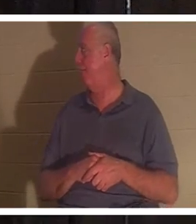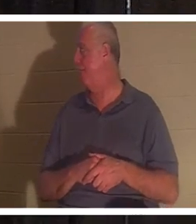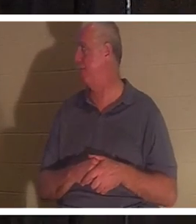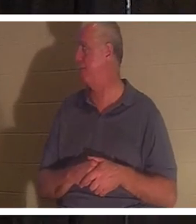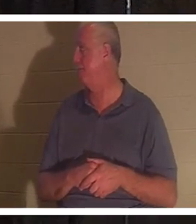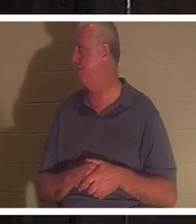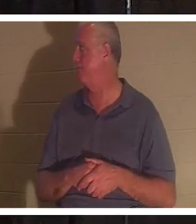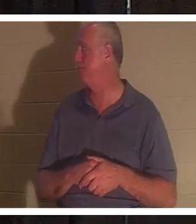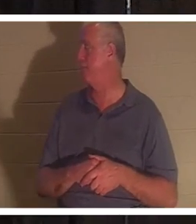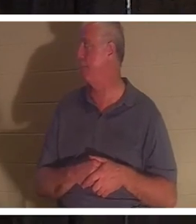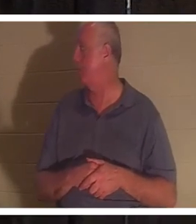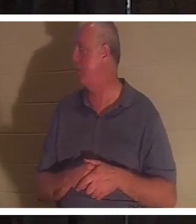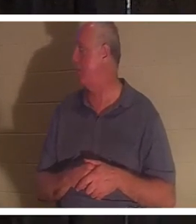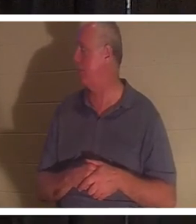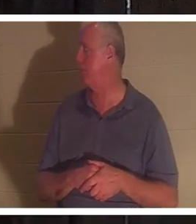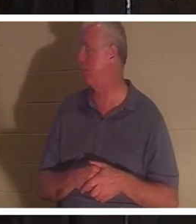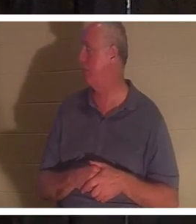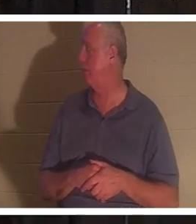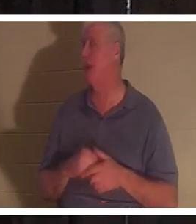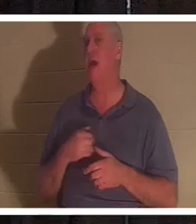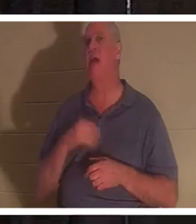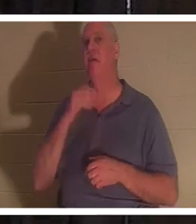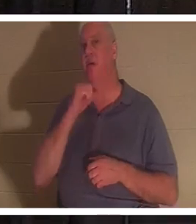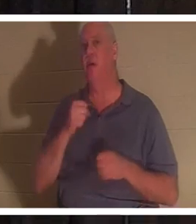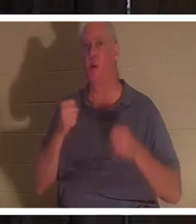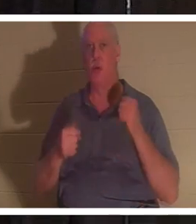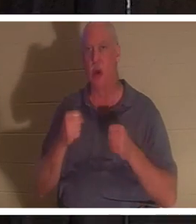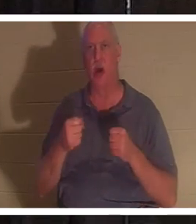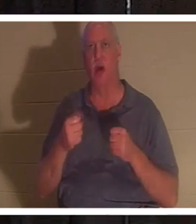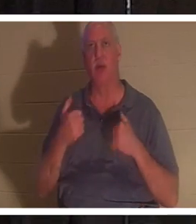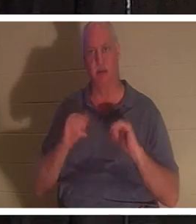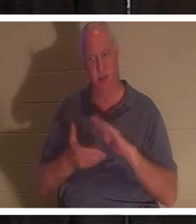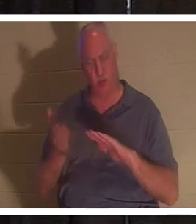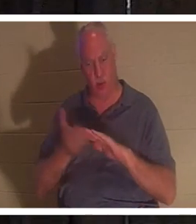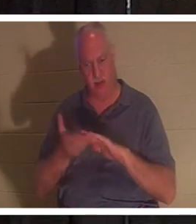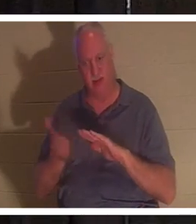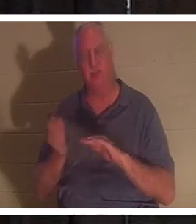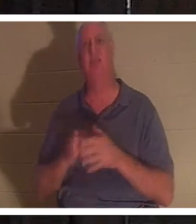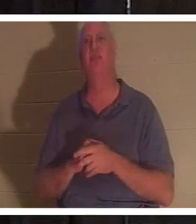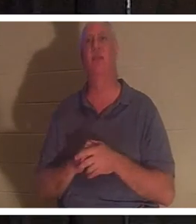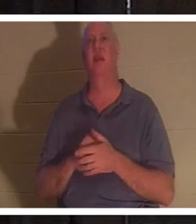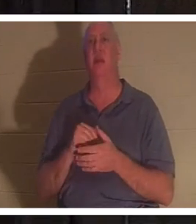英里，但它仍然可以行驶。它有点旧，但当我进去时，那辆车在我看来就像